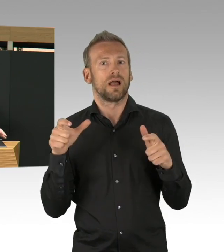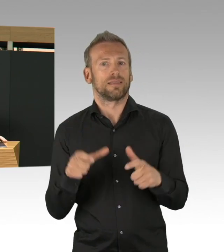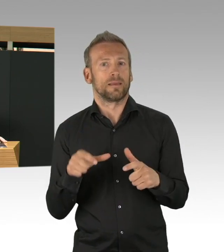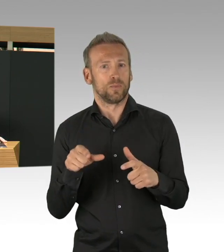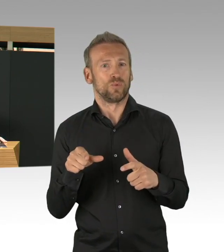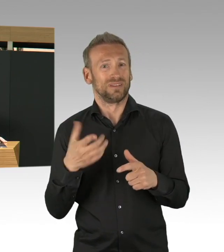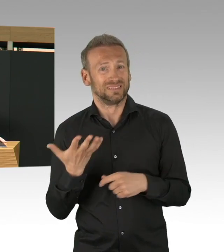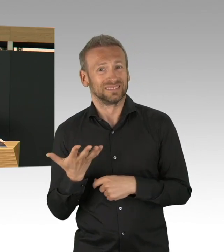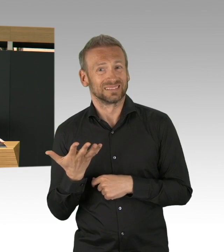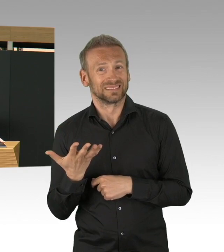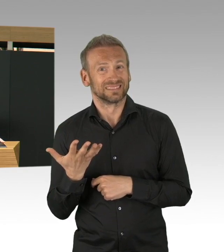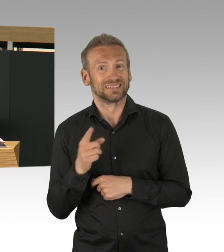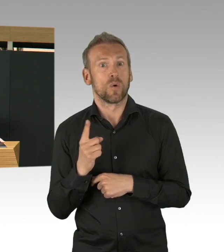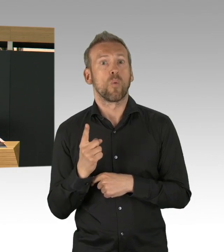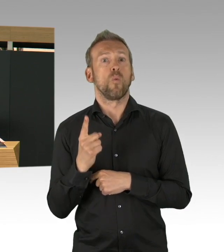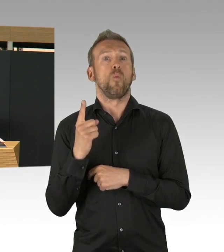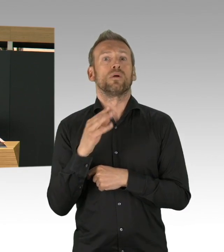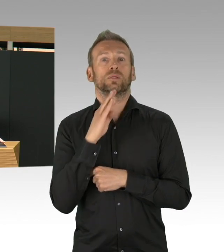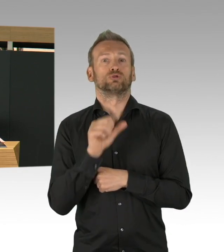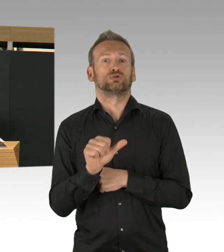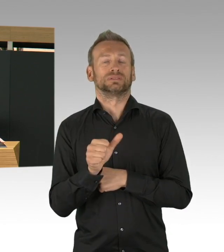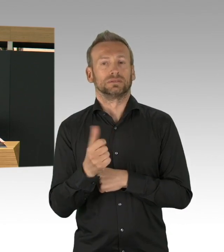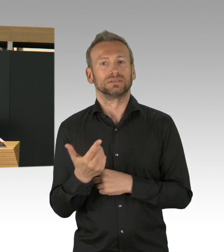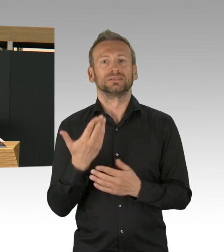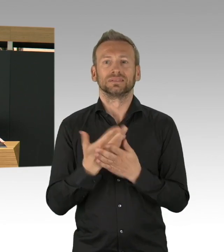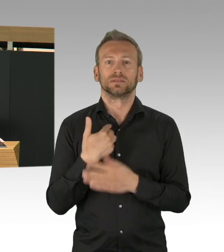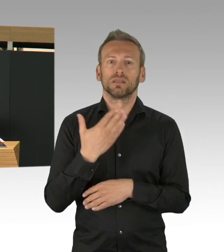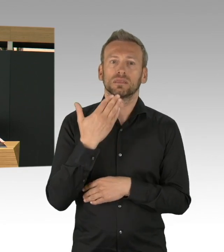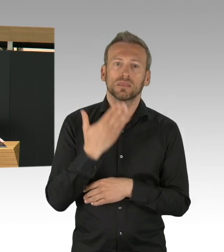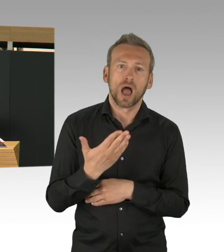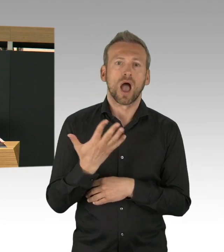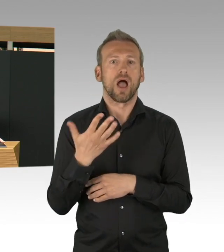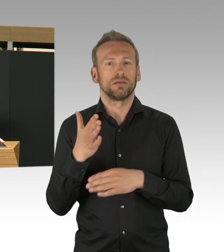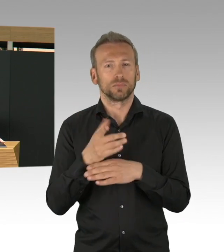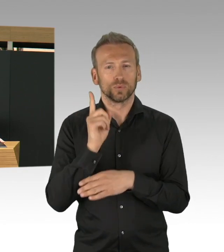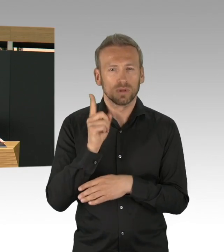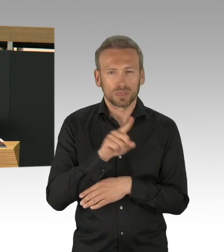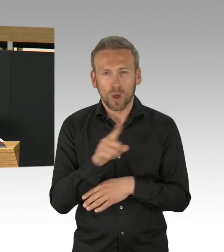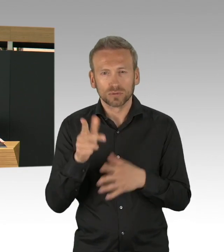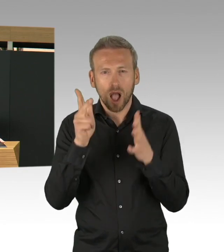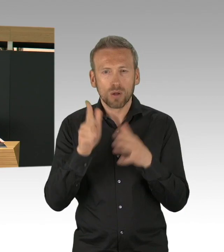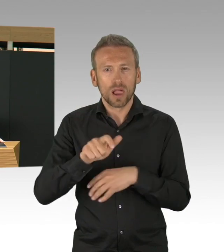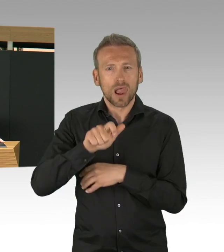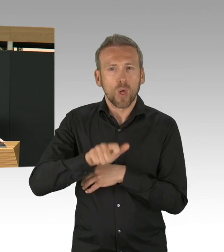an dieser Stelle ein Riesenlob an die Gesundheitsämter, aber, das möchte ich auch ganz klar hier sagen,